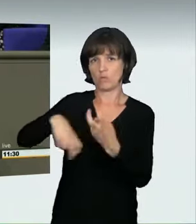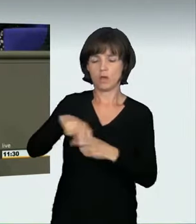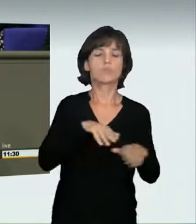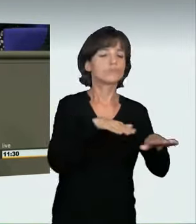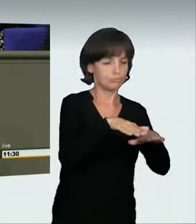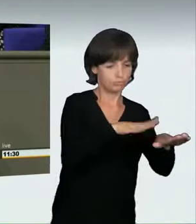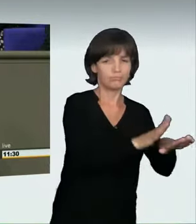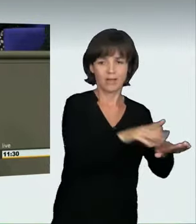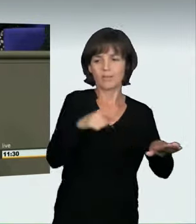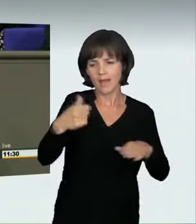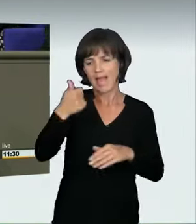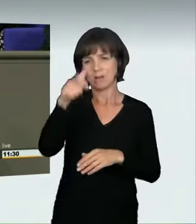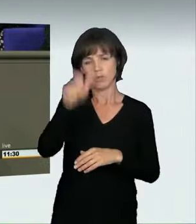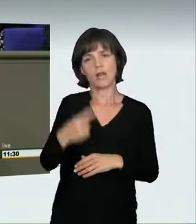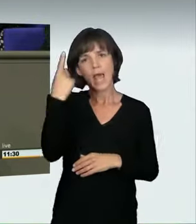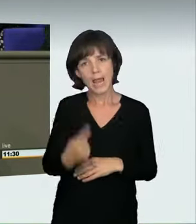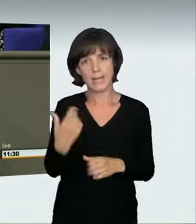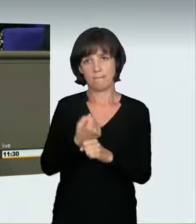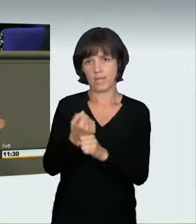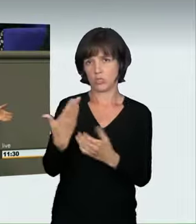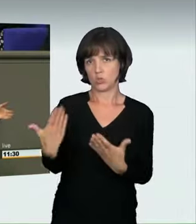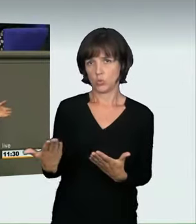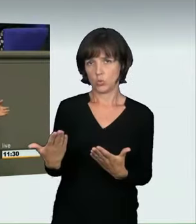In der Schweiz gibt es zum Beispiel klare Grenzen für Geschwindigkeiten;